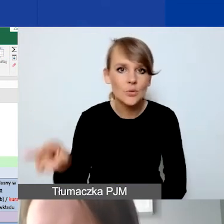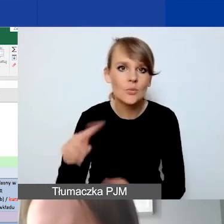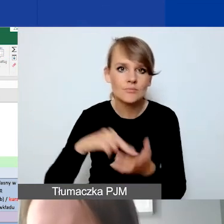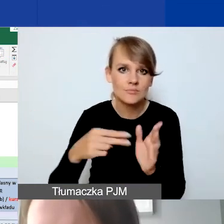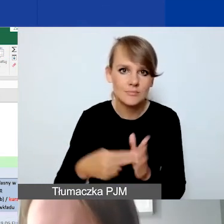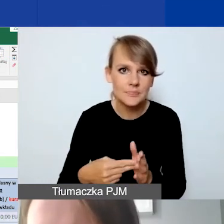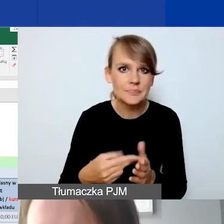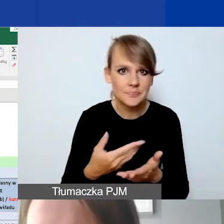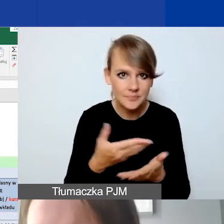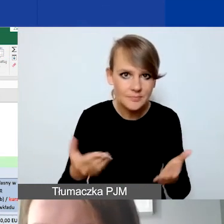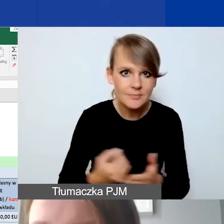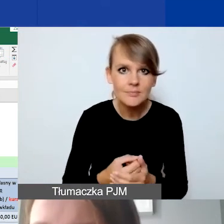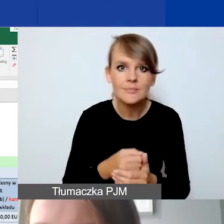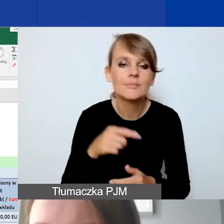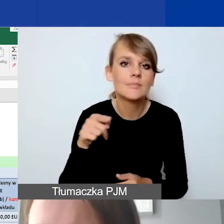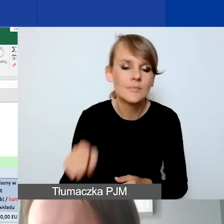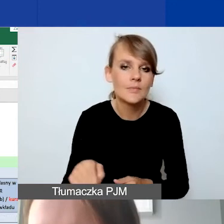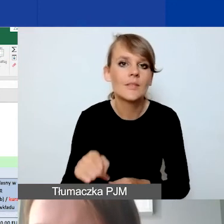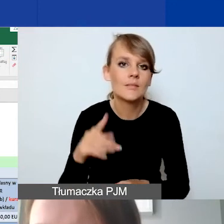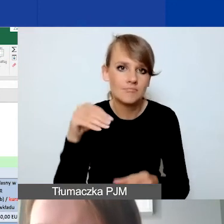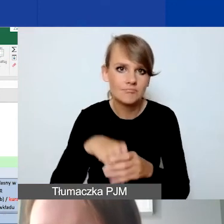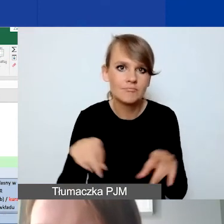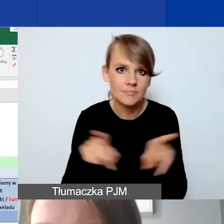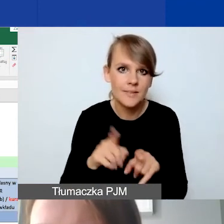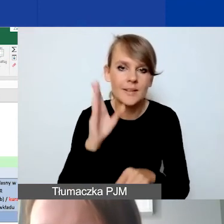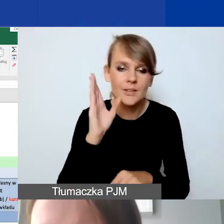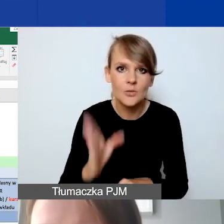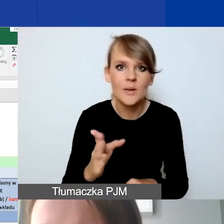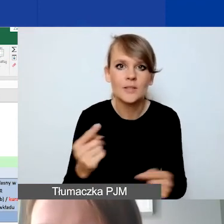na każdej linii budżetowej. Będzie to również odzwierciedlone dalej